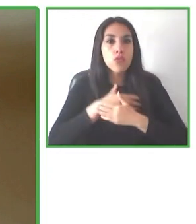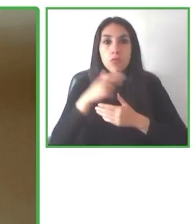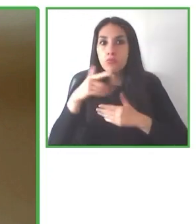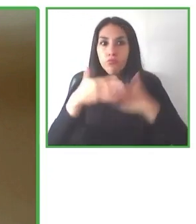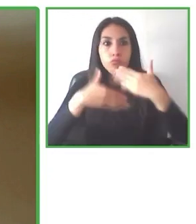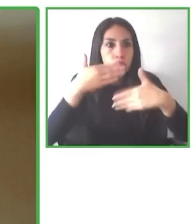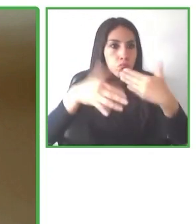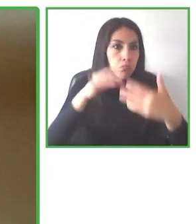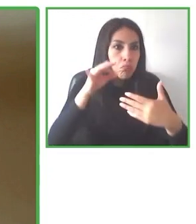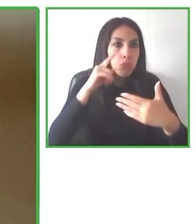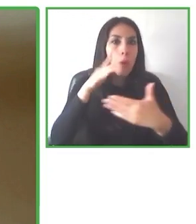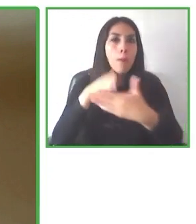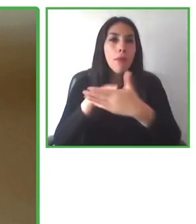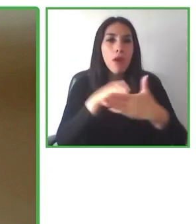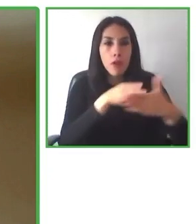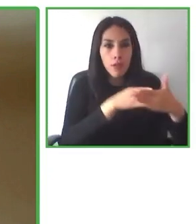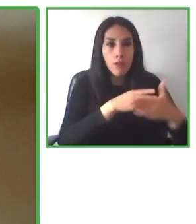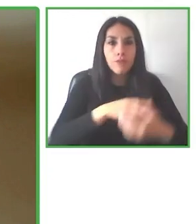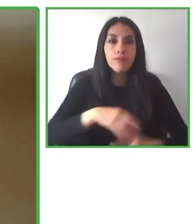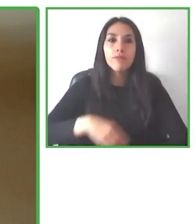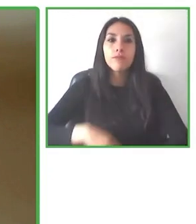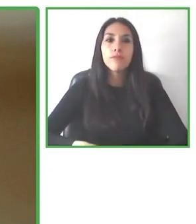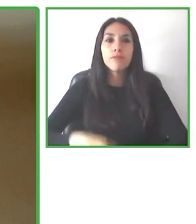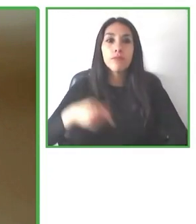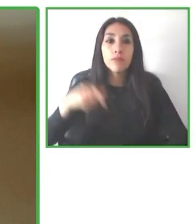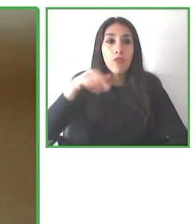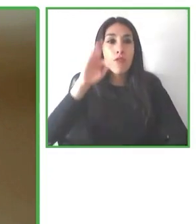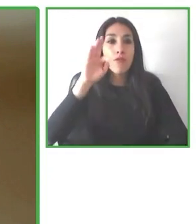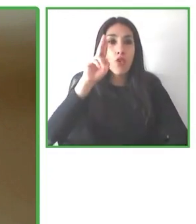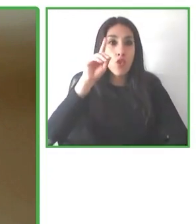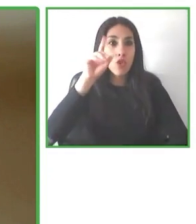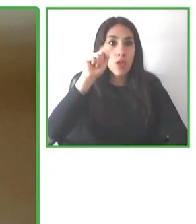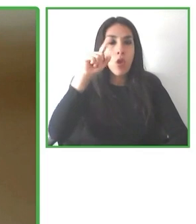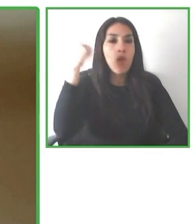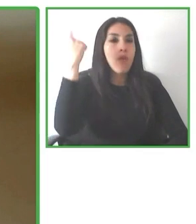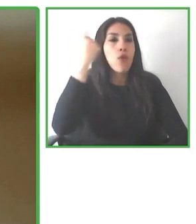una experiencia satisfactoria, una experiencia de calidad para cualquier